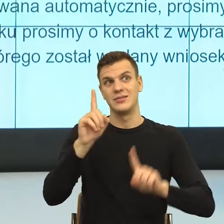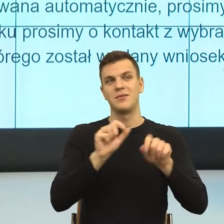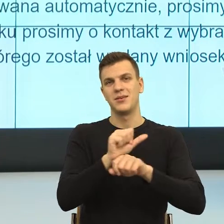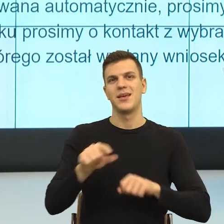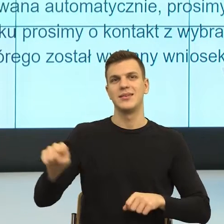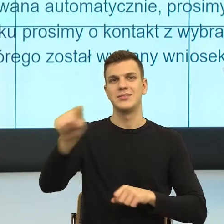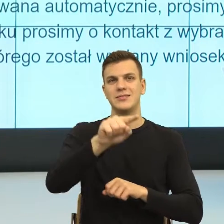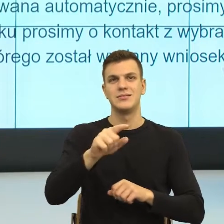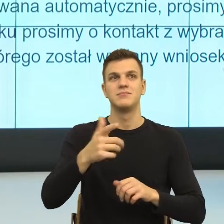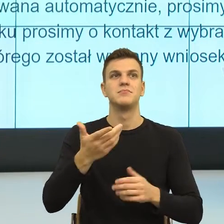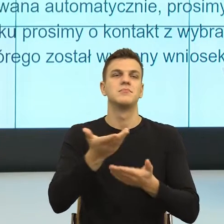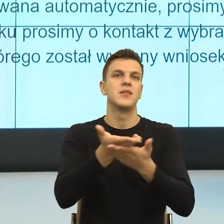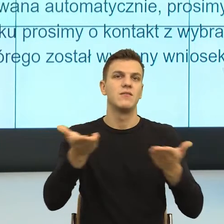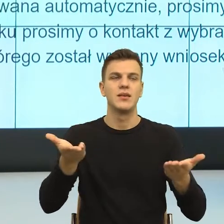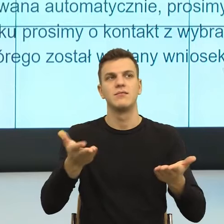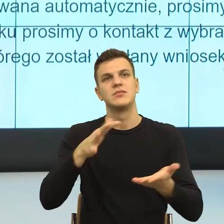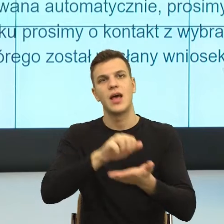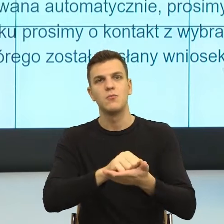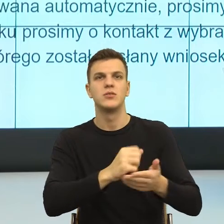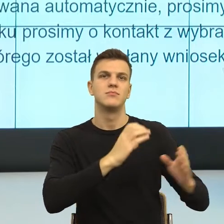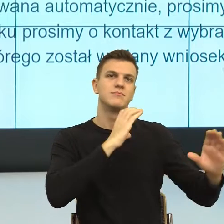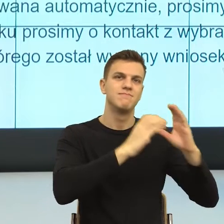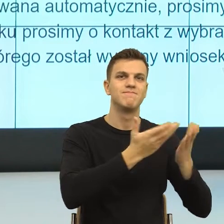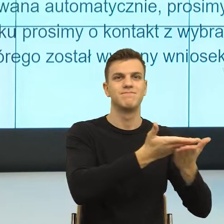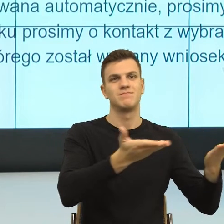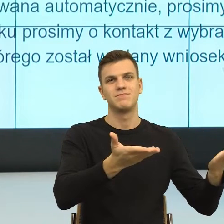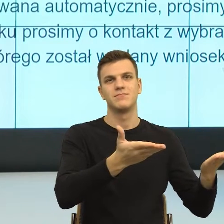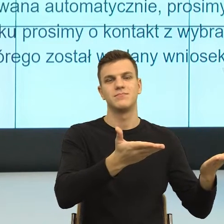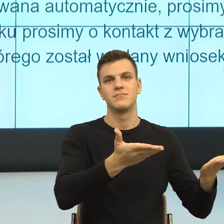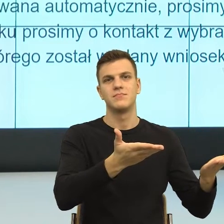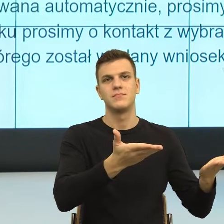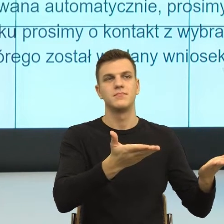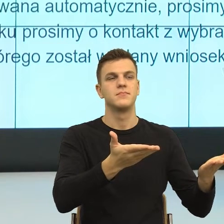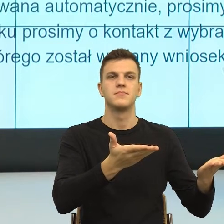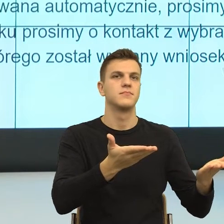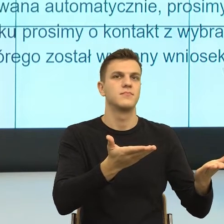prawniczym, czy też szkolę różnego typu urzędników i urzędniczki.